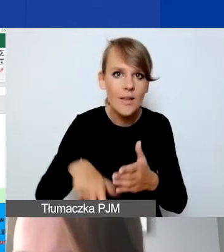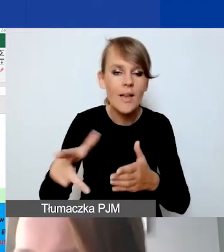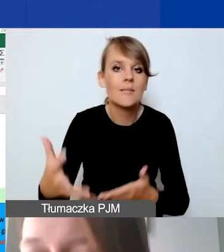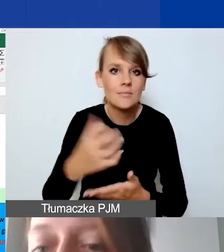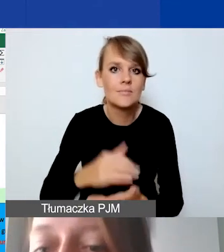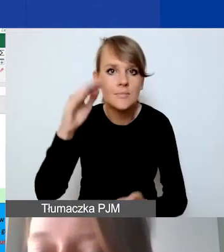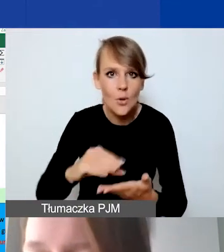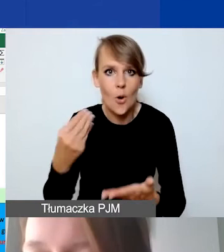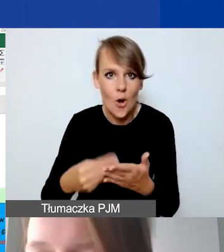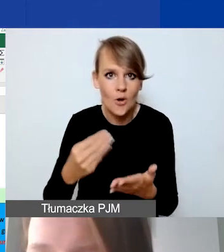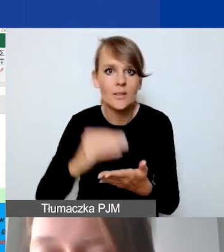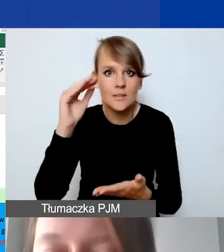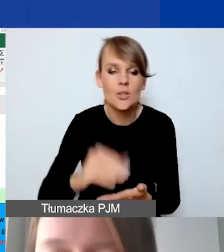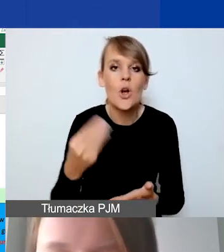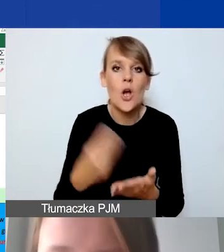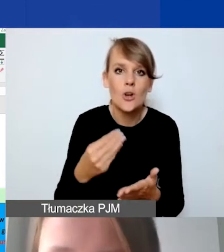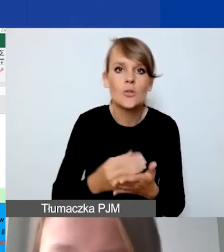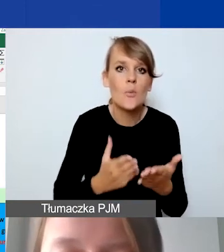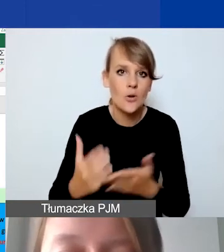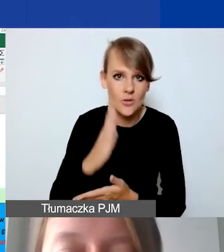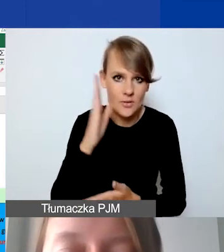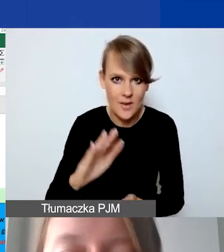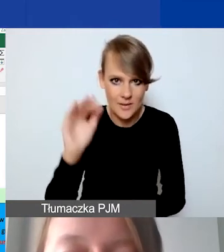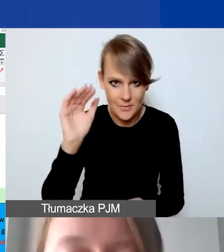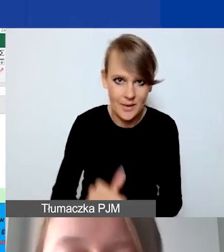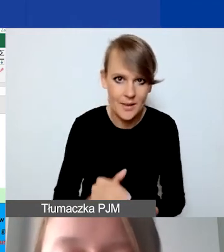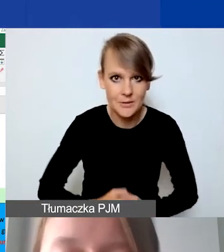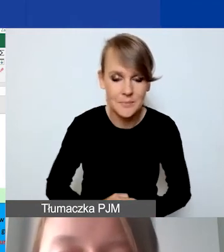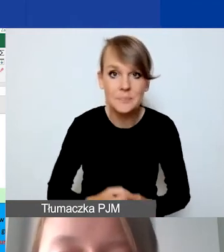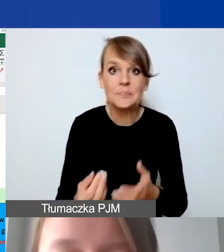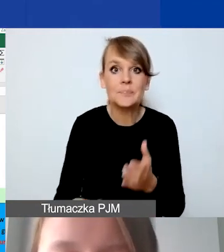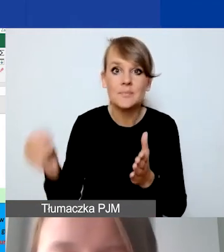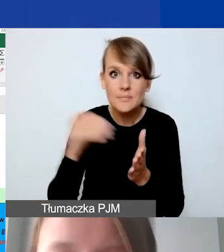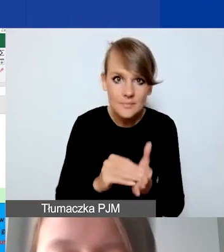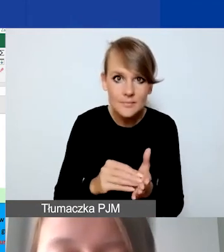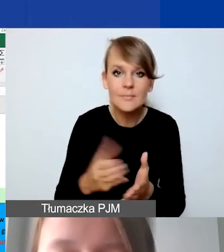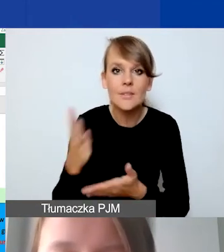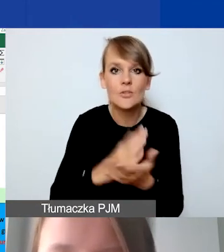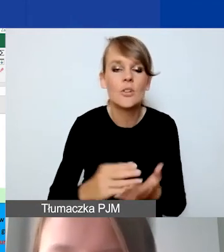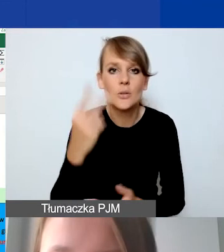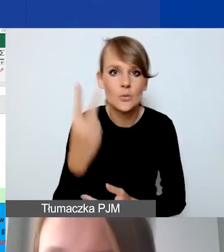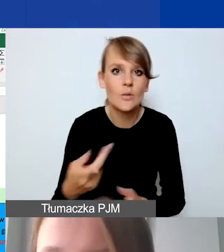koszt będzie niższy, koszty pośrednie będą niższe. Dodatkowo mamy część drugą na współpracę dwustronną.